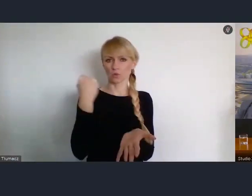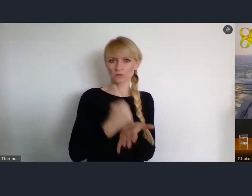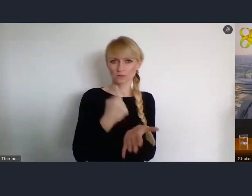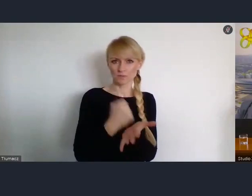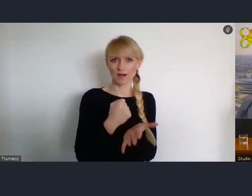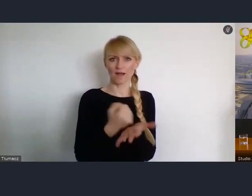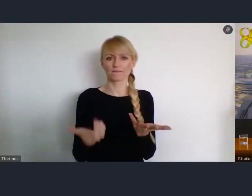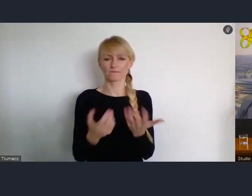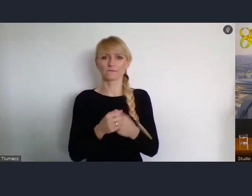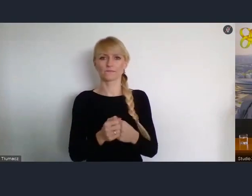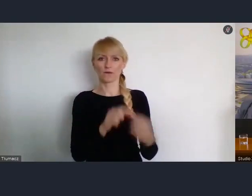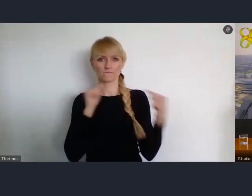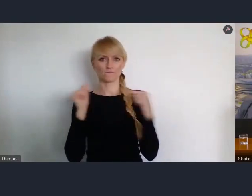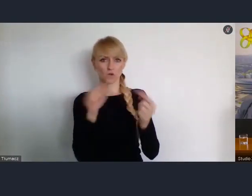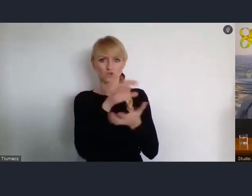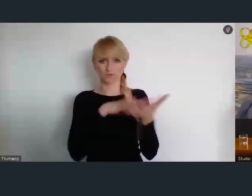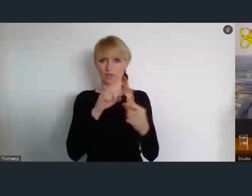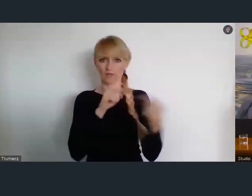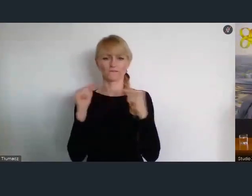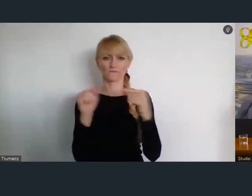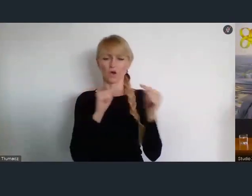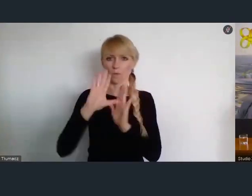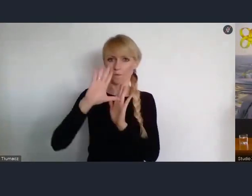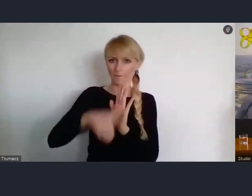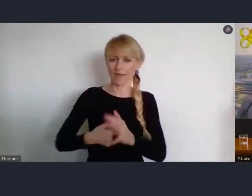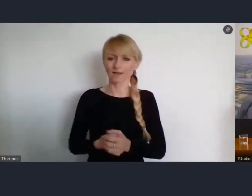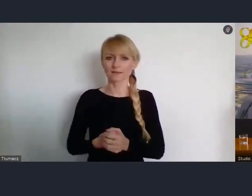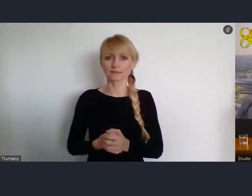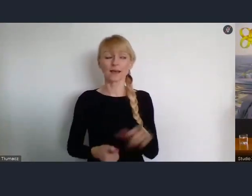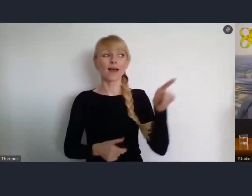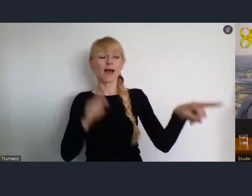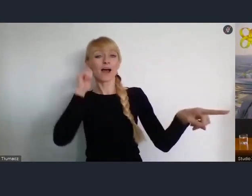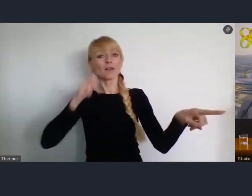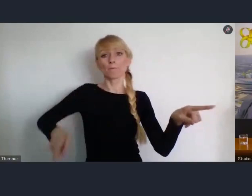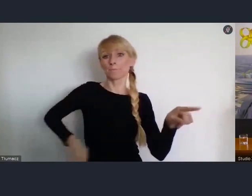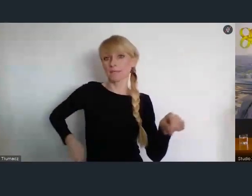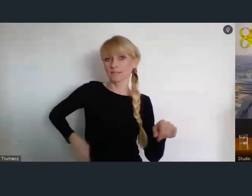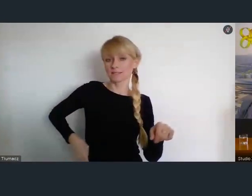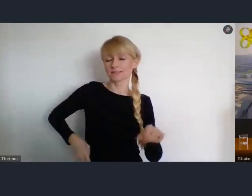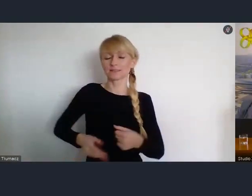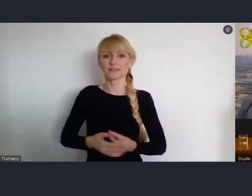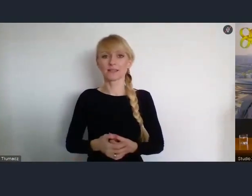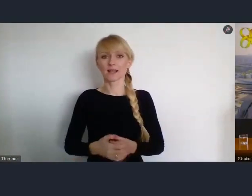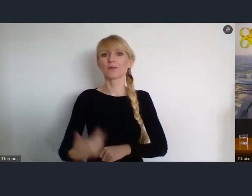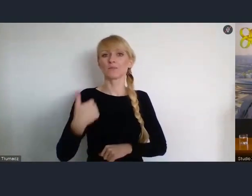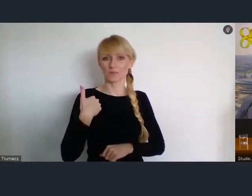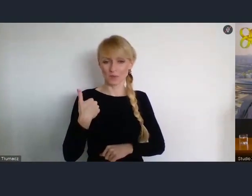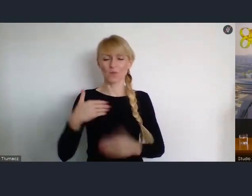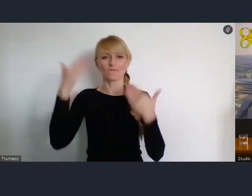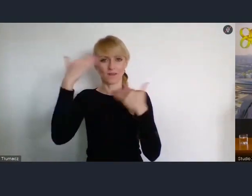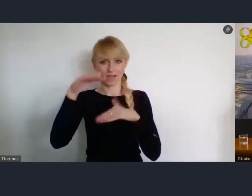Mieliśmy nadzieję na osobistą obecność Pani Minister z nami w Katowicach.